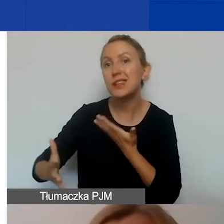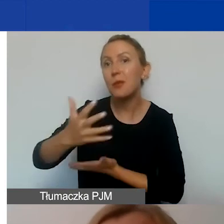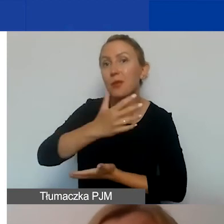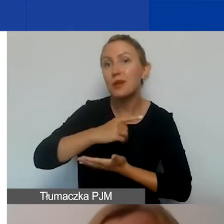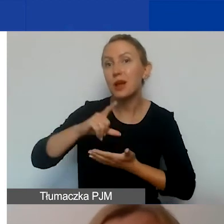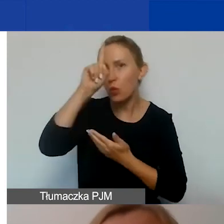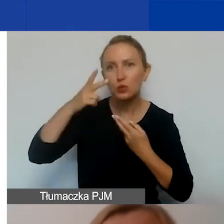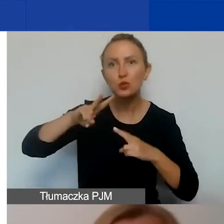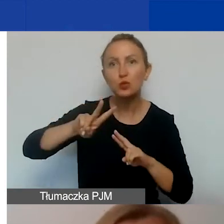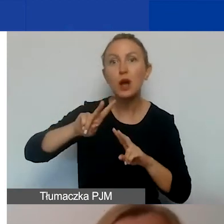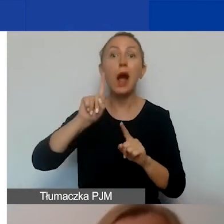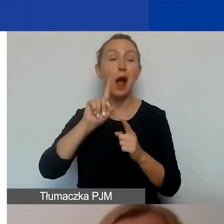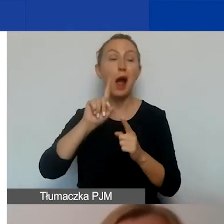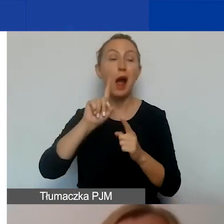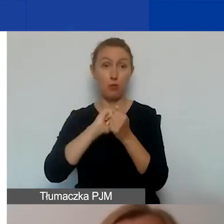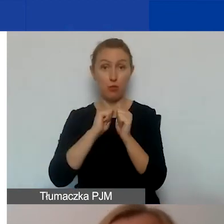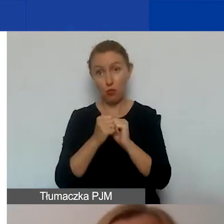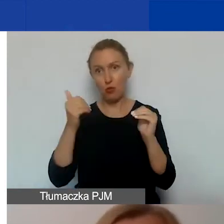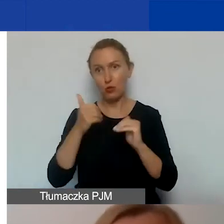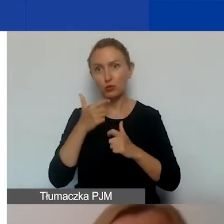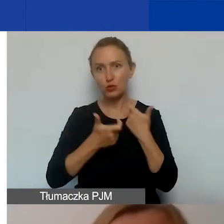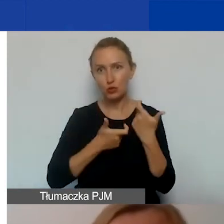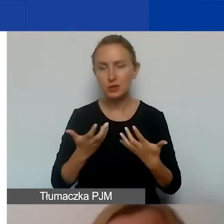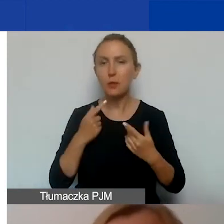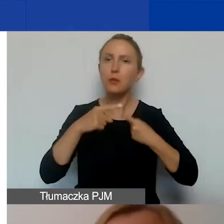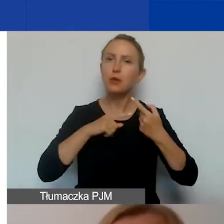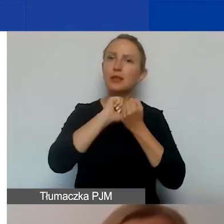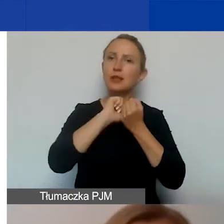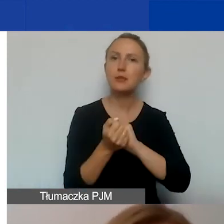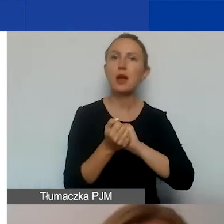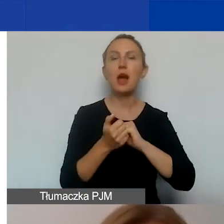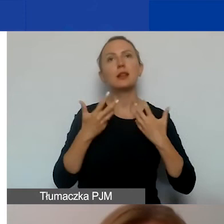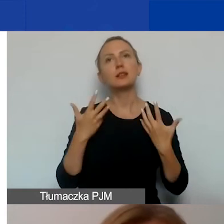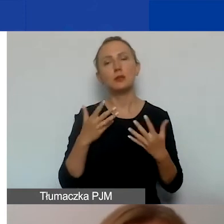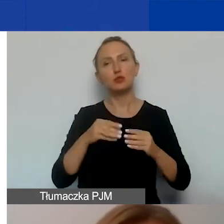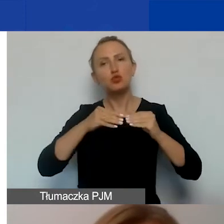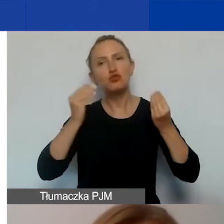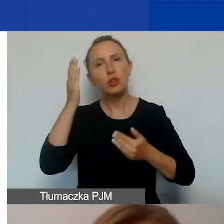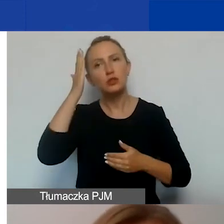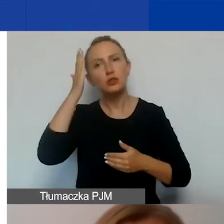A może właśnie chcemy przeprowadzić proces zmian. Chcemy, żeby wzrosła świadomość uczestników projektu